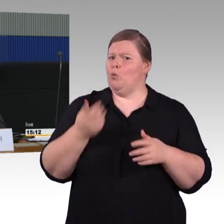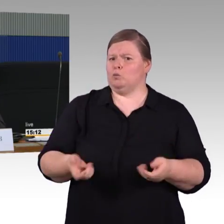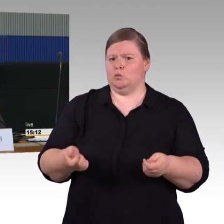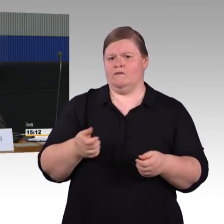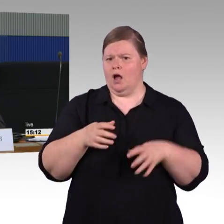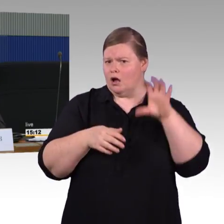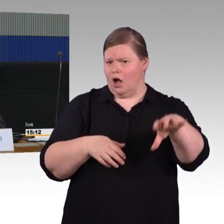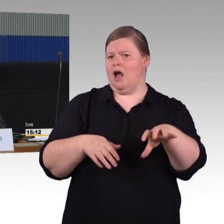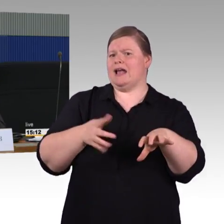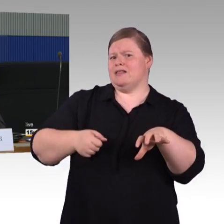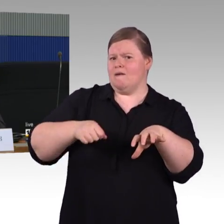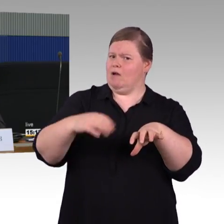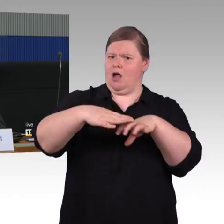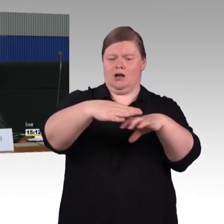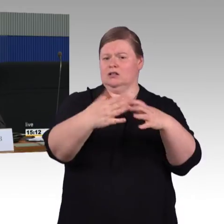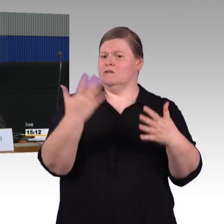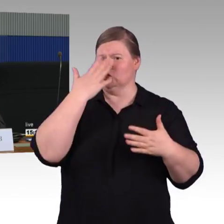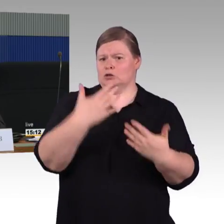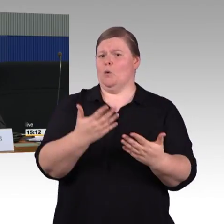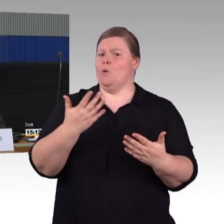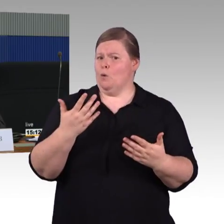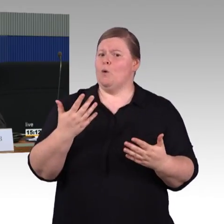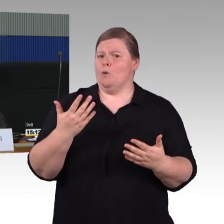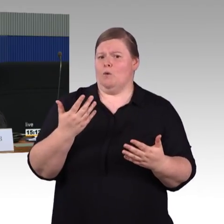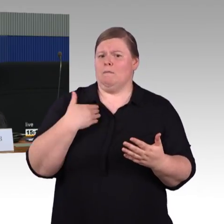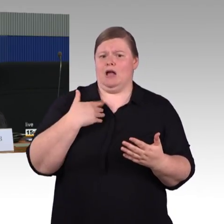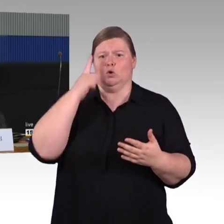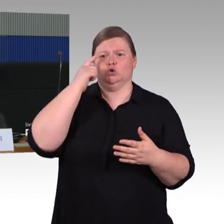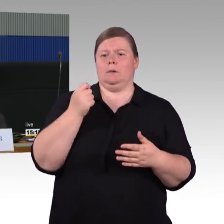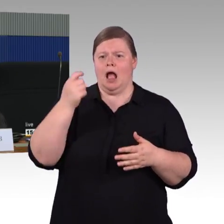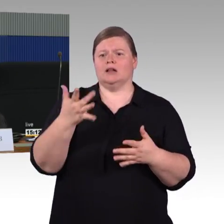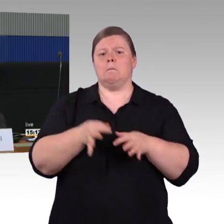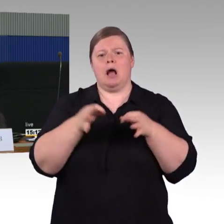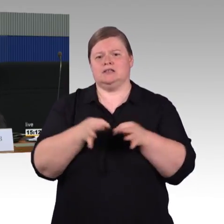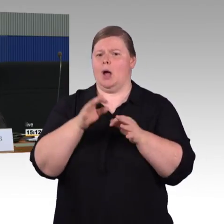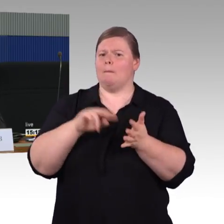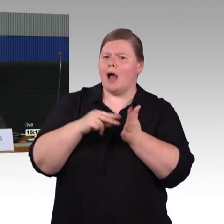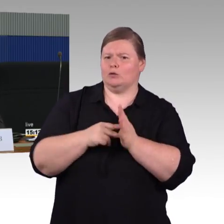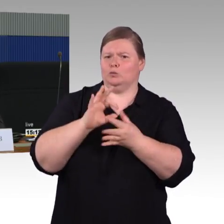und ein Umstieg auf einen Ersatzzug passieren muss. Es gibt teilweise Brücken, die man zwischen den Zügen bauen kann,